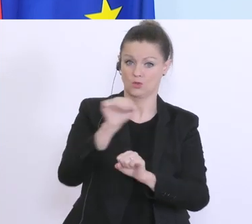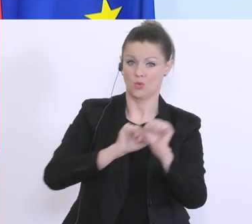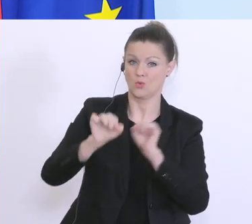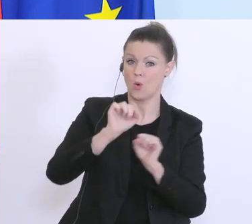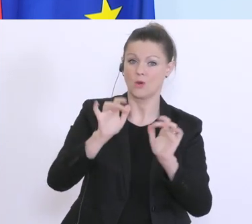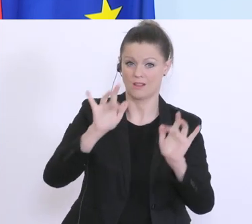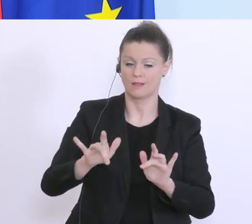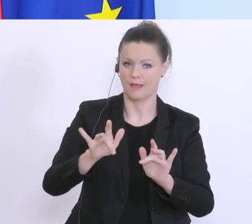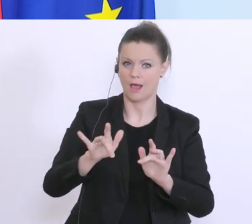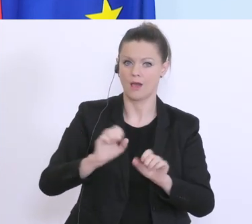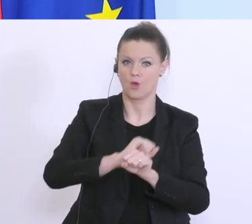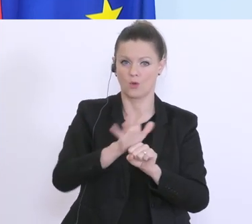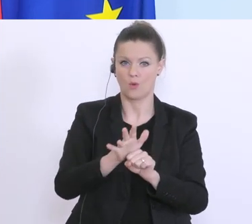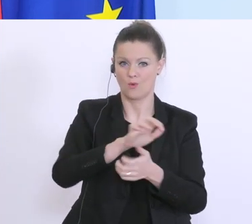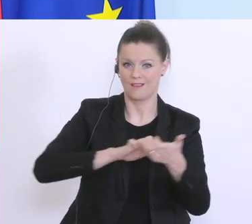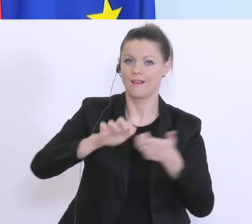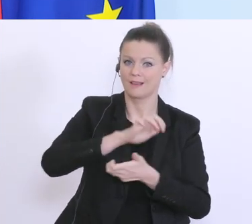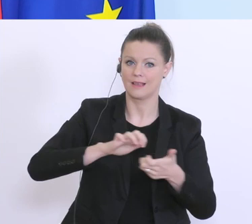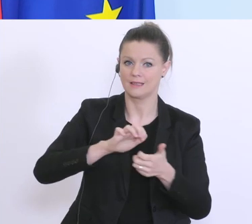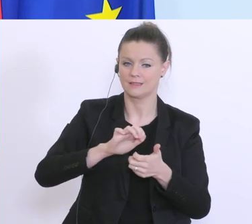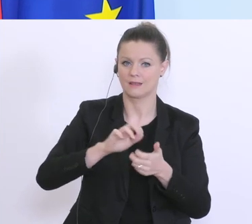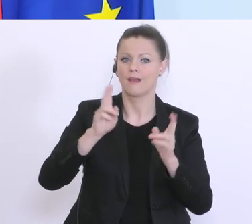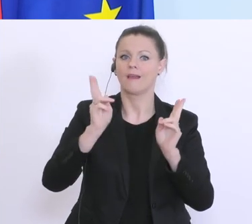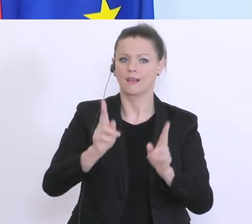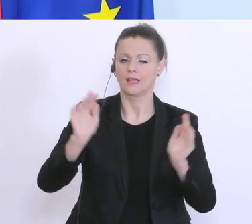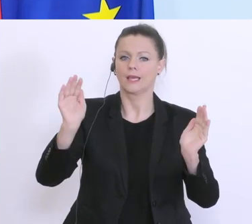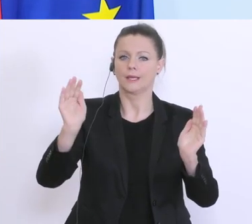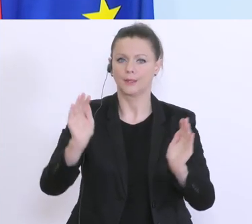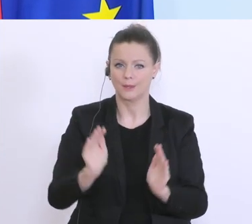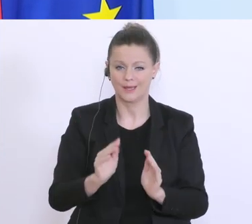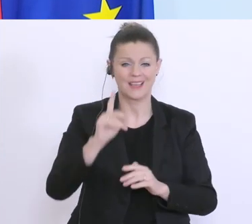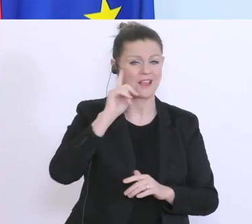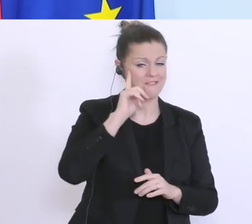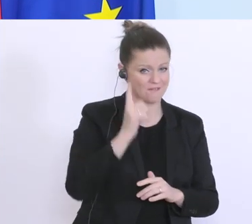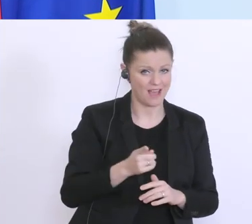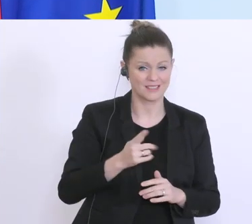die Coronakrise, zu lindern. Ich weiß und ich kann nachvollziehen, dass es viele Unternehmen gibt,